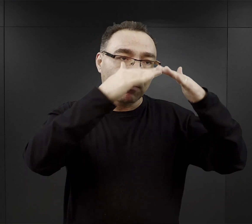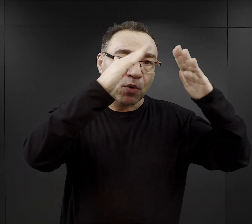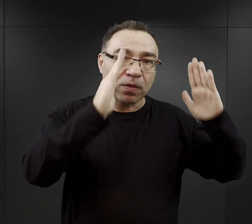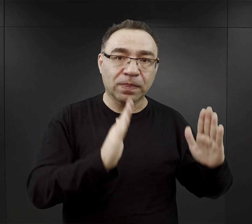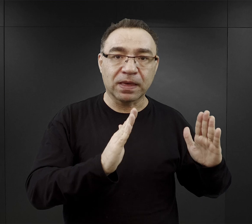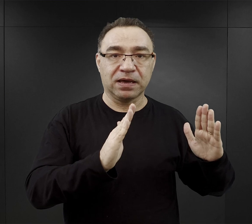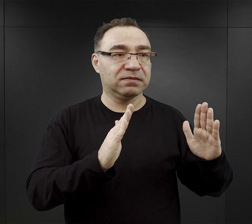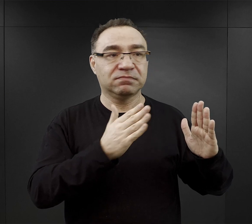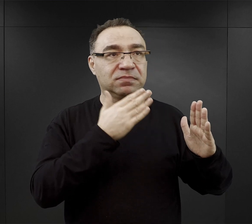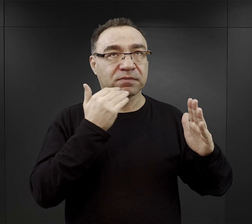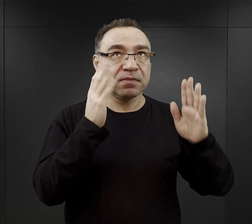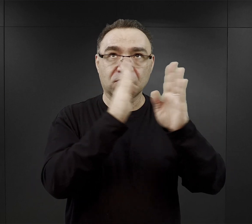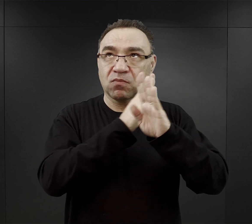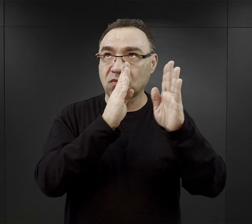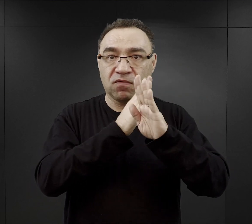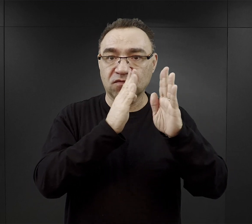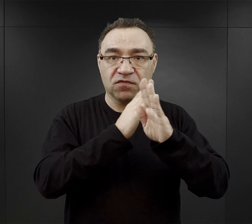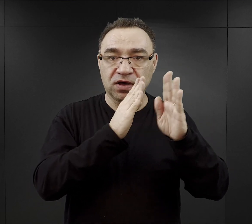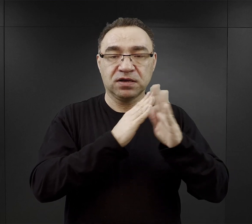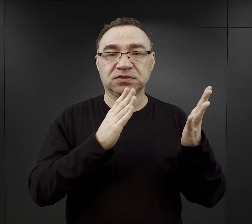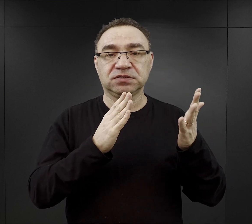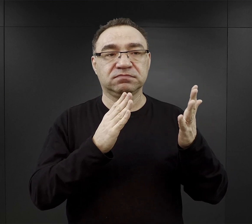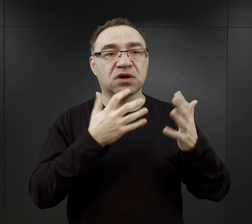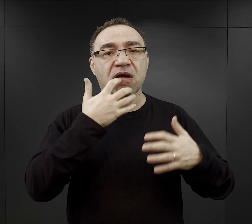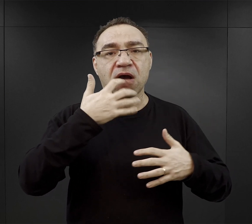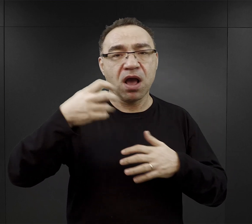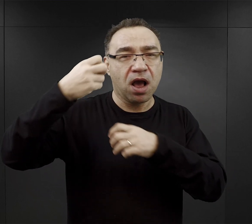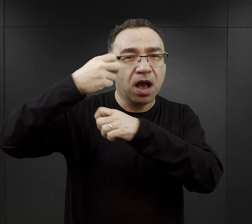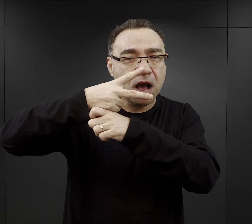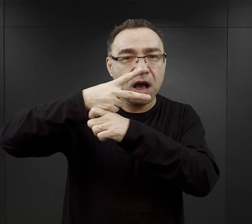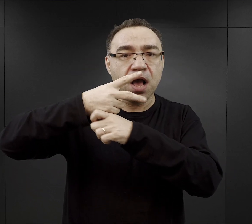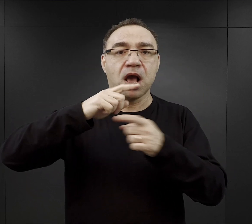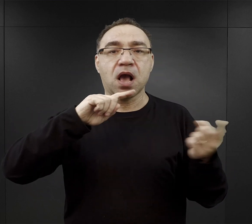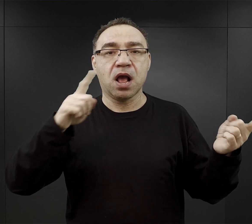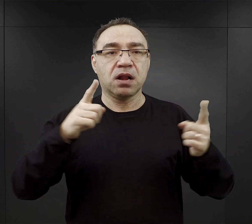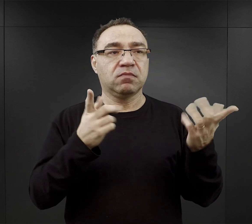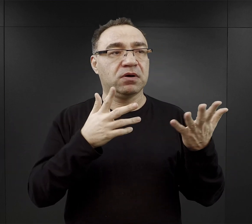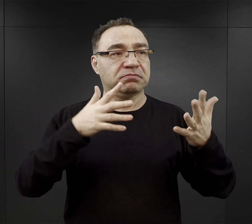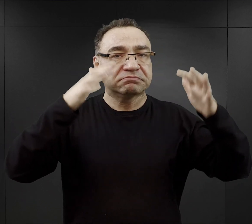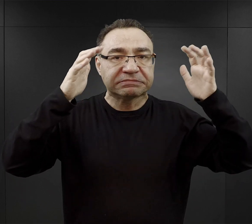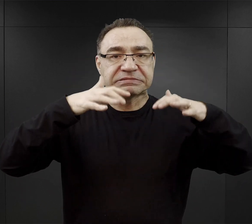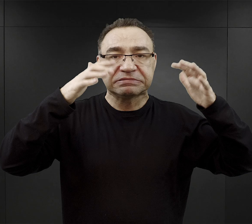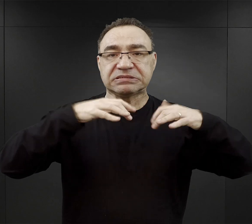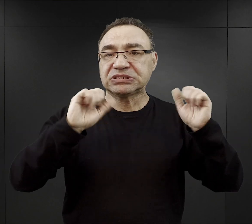czyli nie byli narażeni na jakiś wielki upał, czy z drugiej strony na wielkie mrozy.